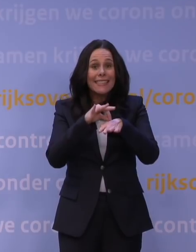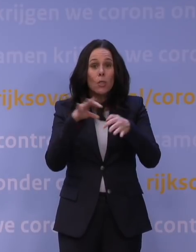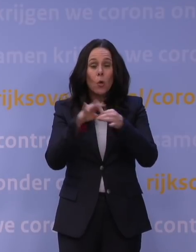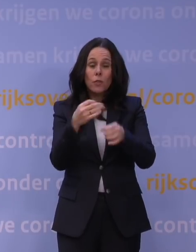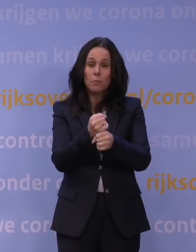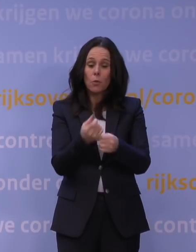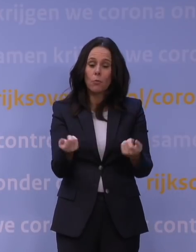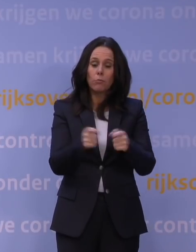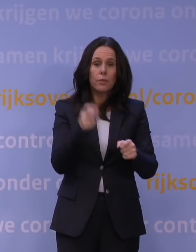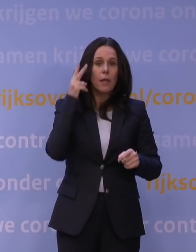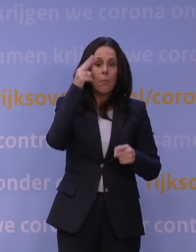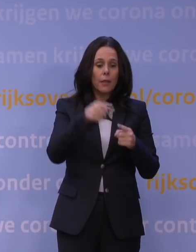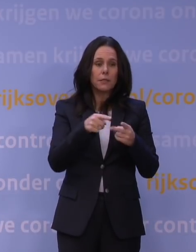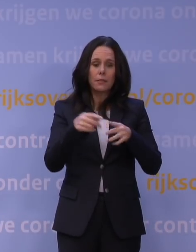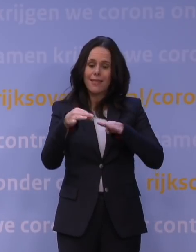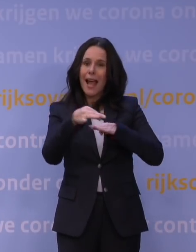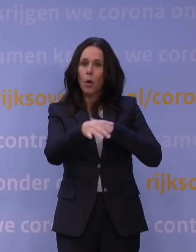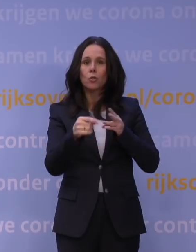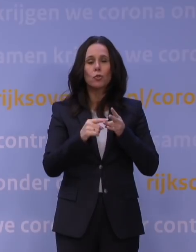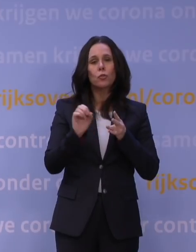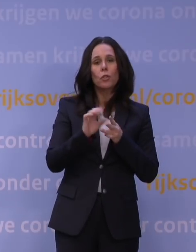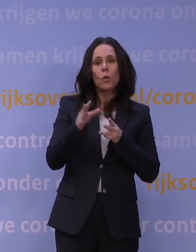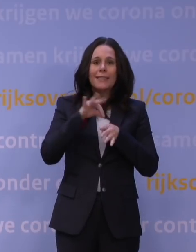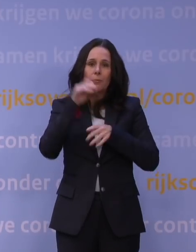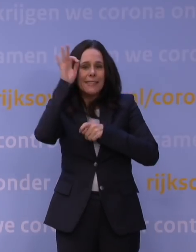zoals kappers, nagelstudio's en schoonheidsspecialisten.